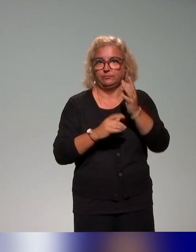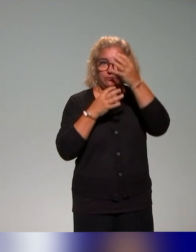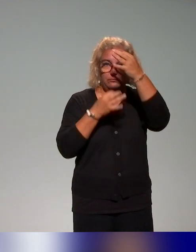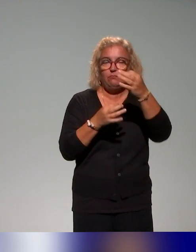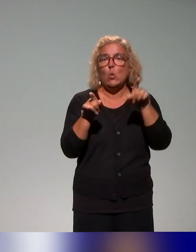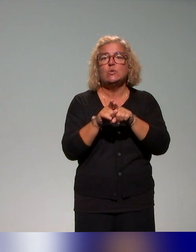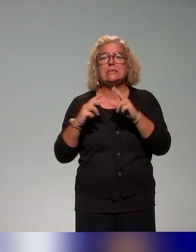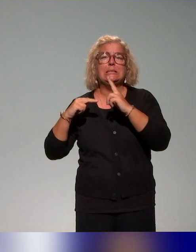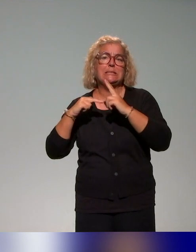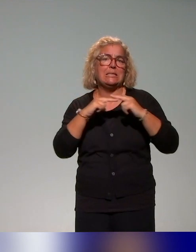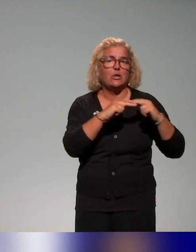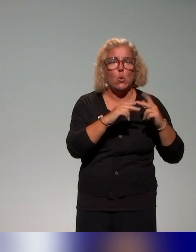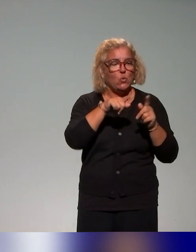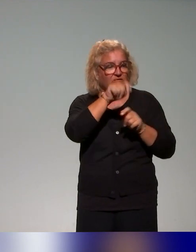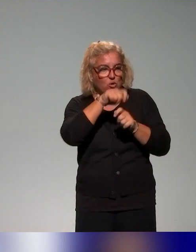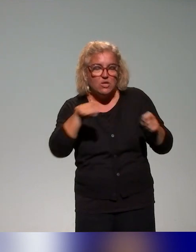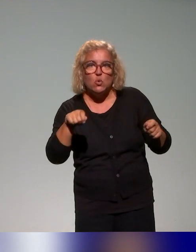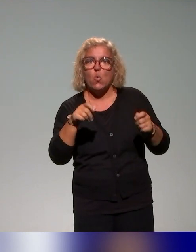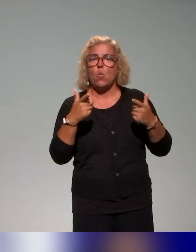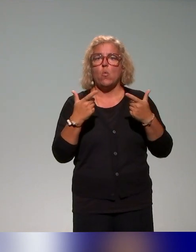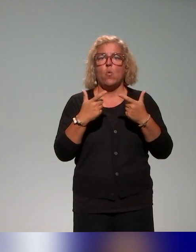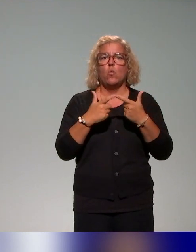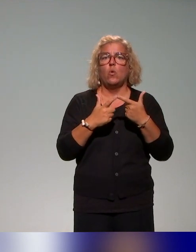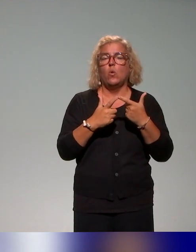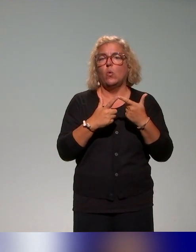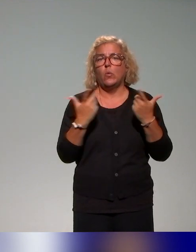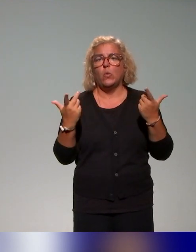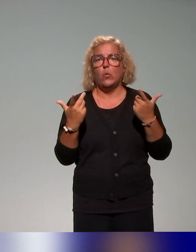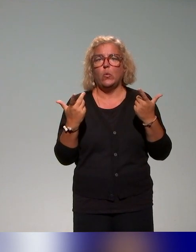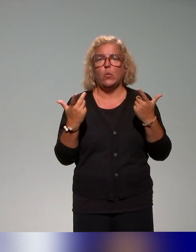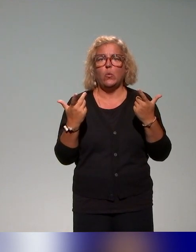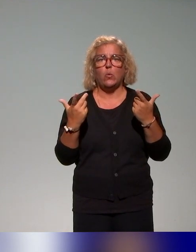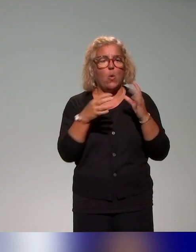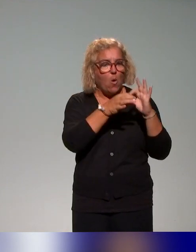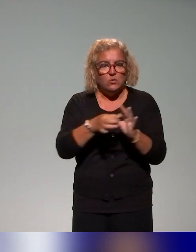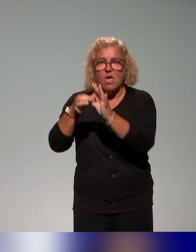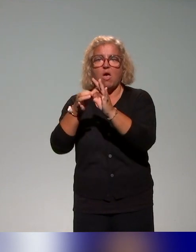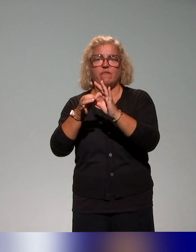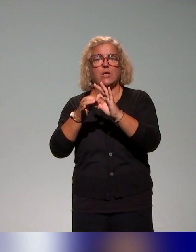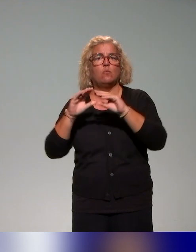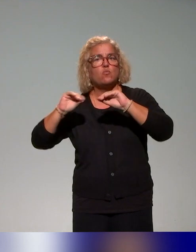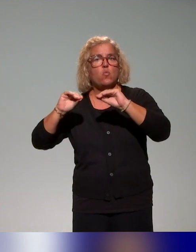par exemple, il y a l'évaluation par exemple liée à un cours magistral. Voilà, il a des différentes études de cas.